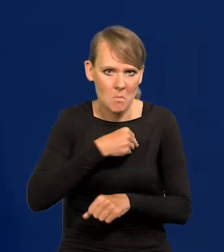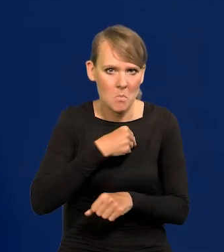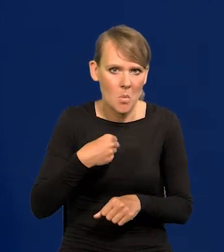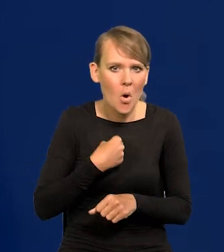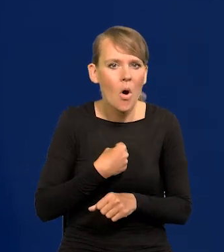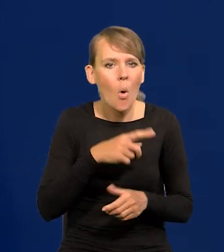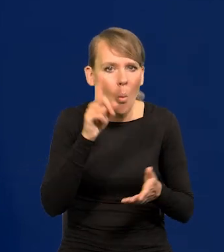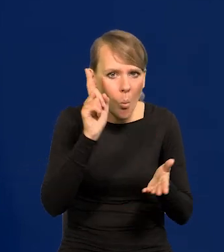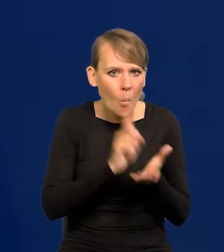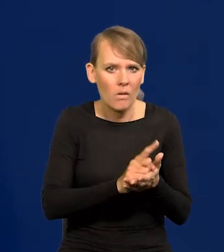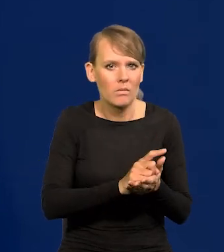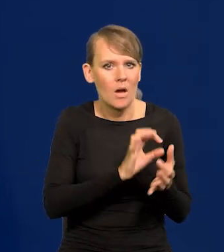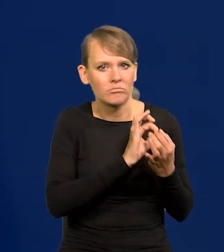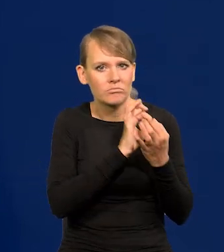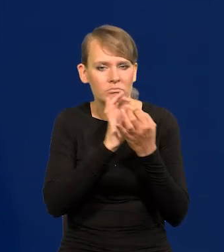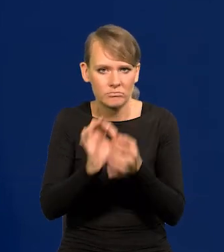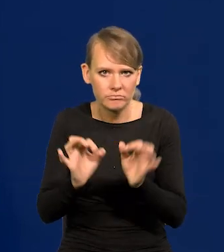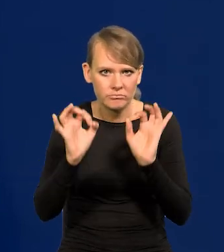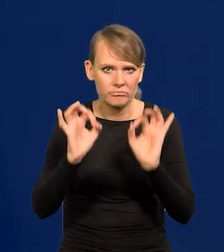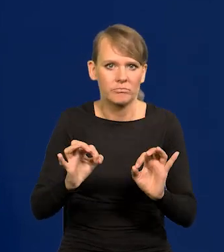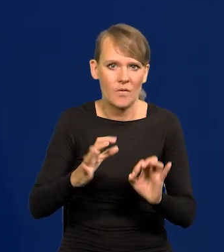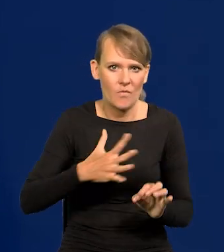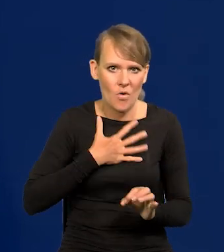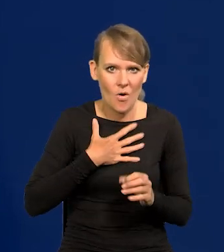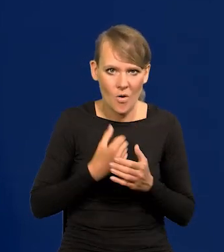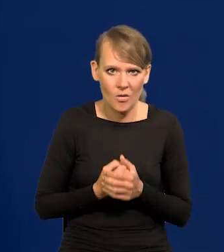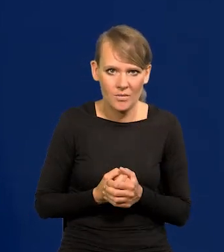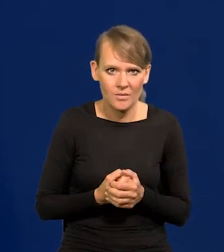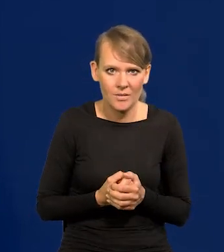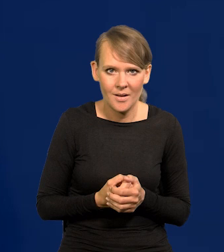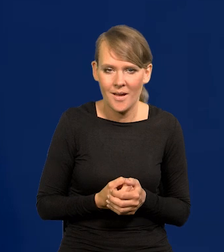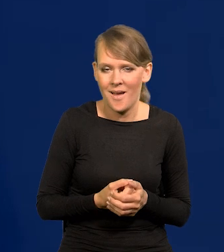Patrząc z perspektywy czasu, 7 lat mojej kadencji,